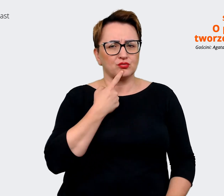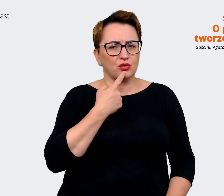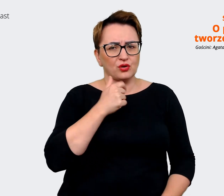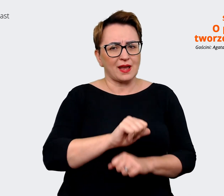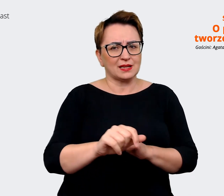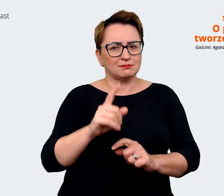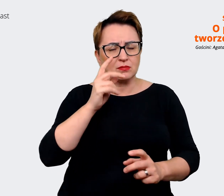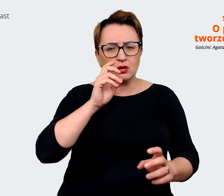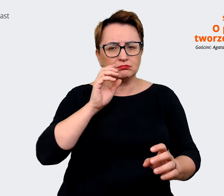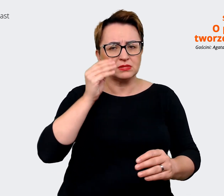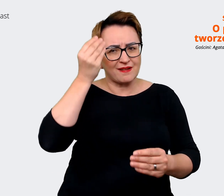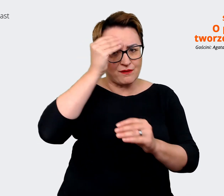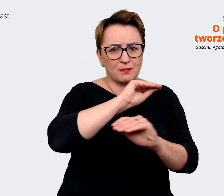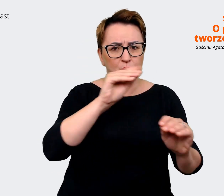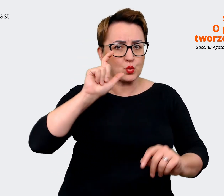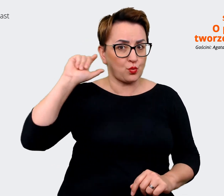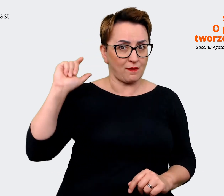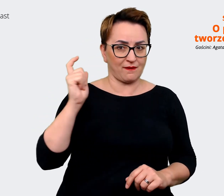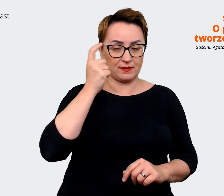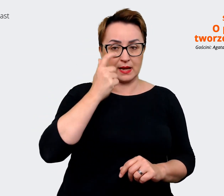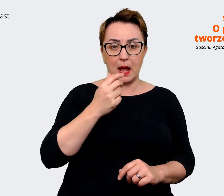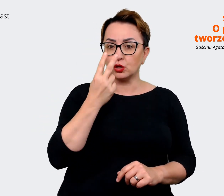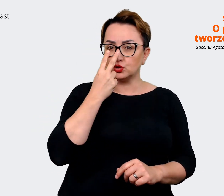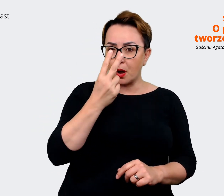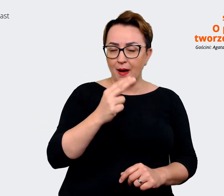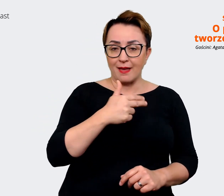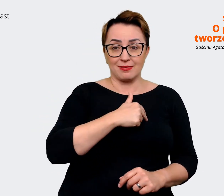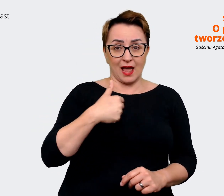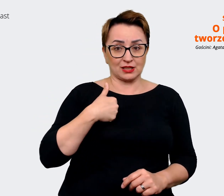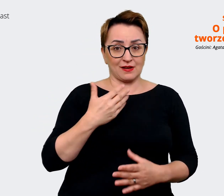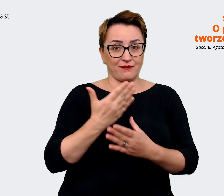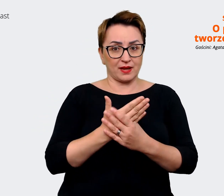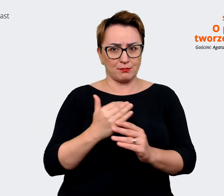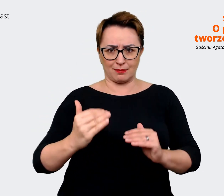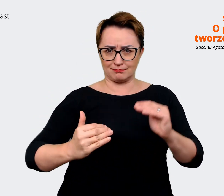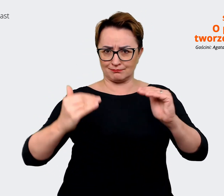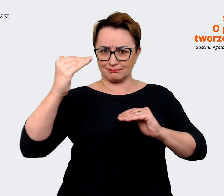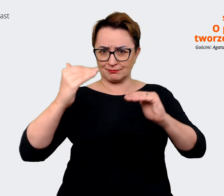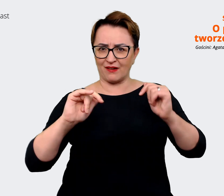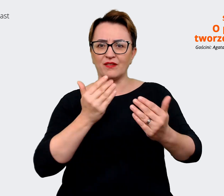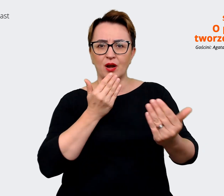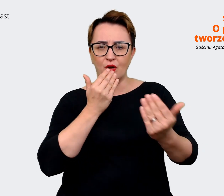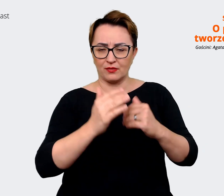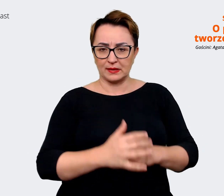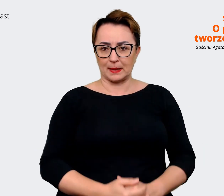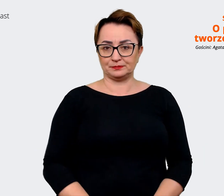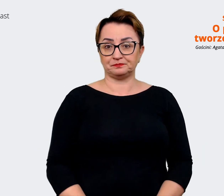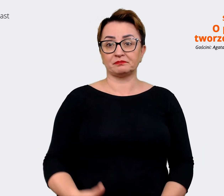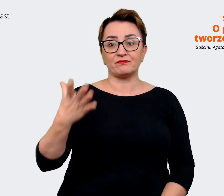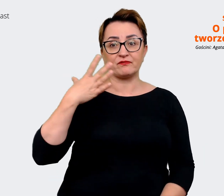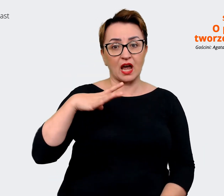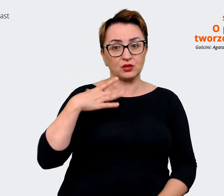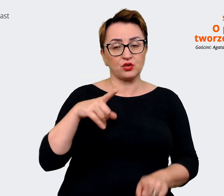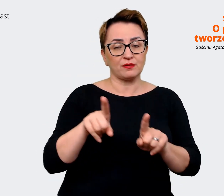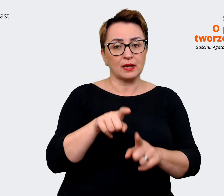jak nasza firma pozycjonuje się wobec tego. Warto porozmawiać z rekruteremi, z HRem, z HR Business